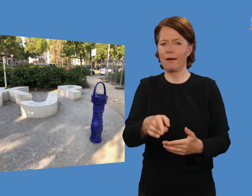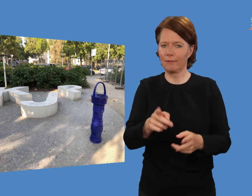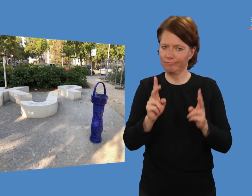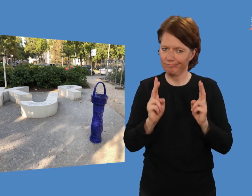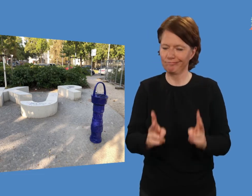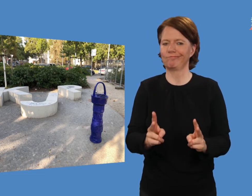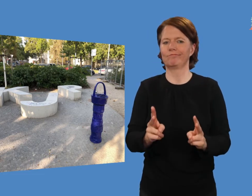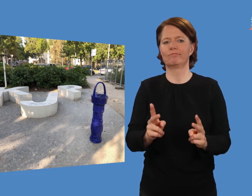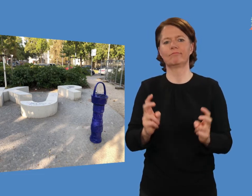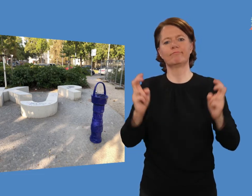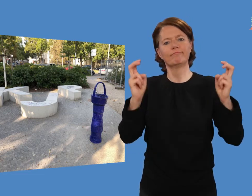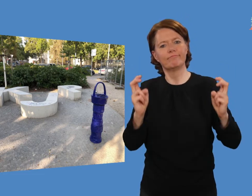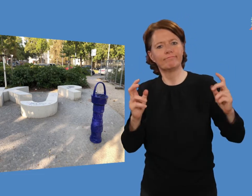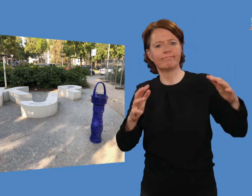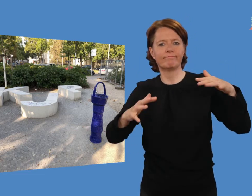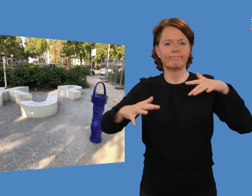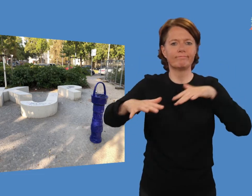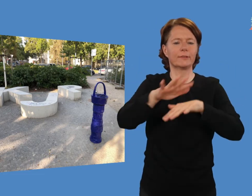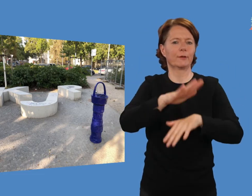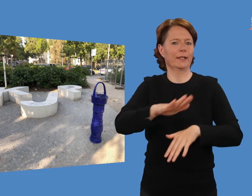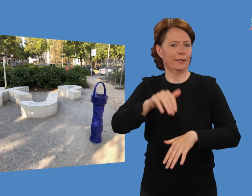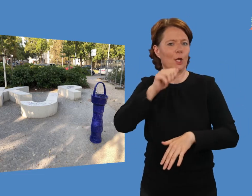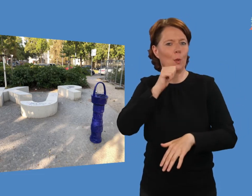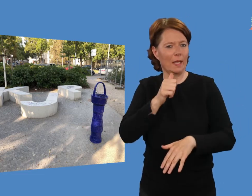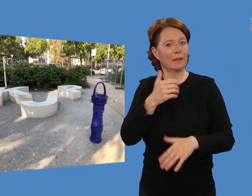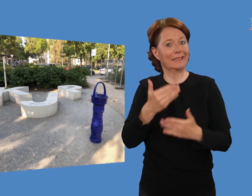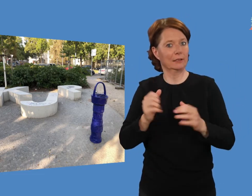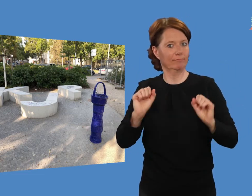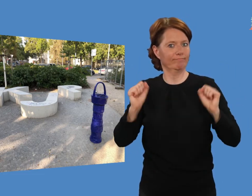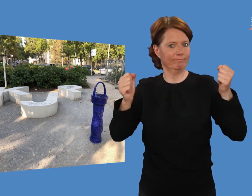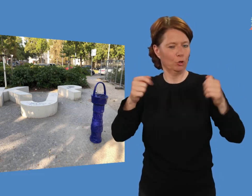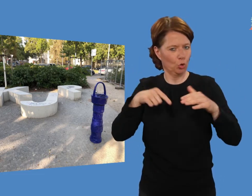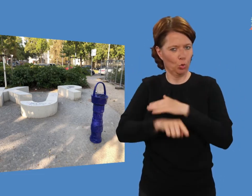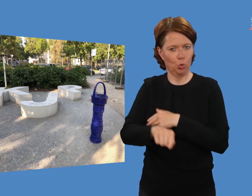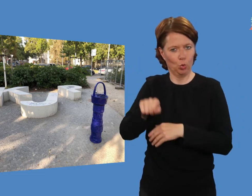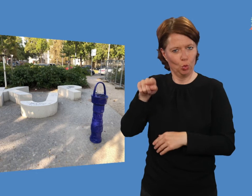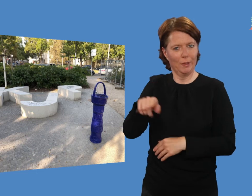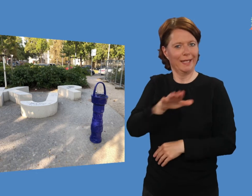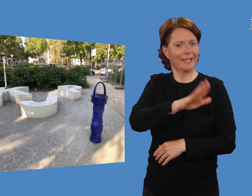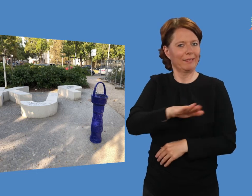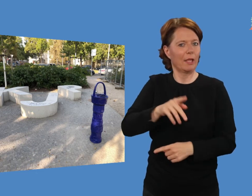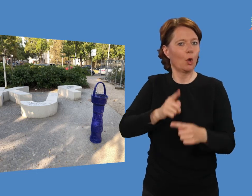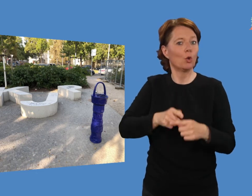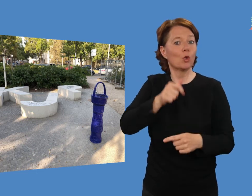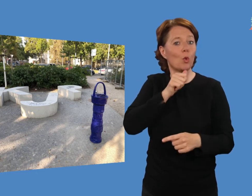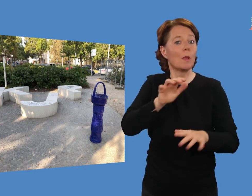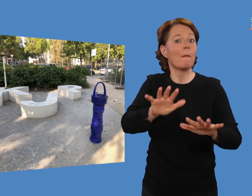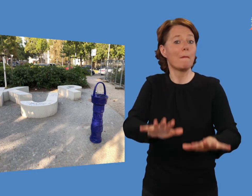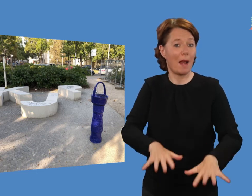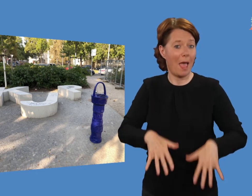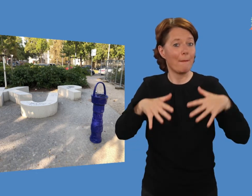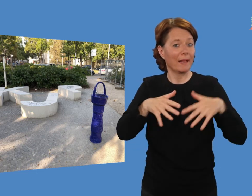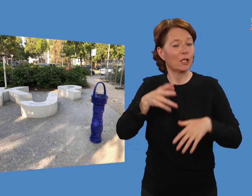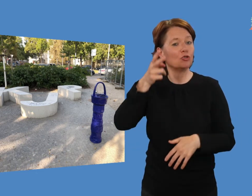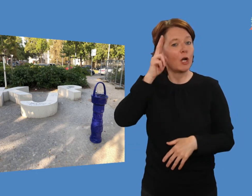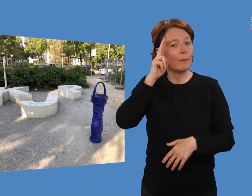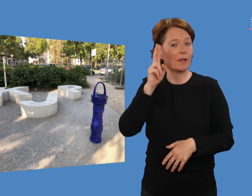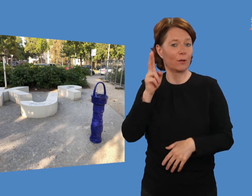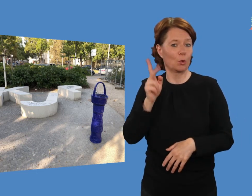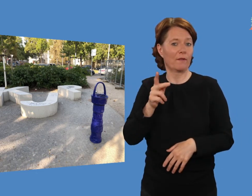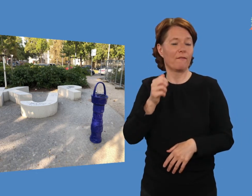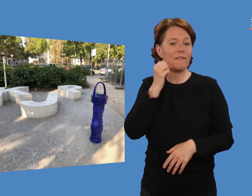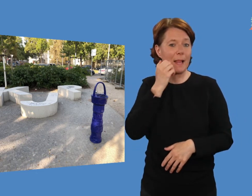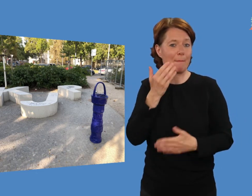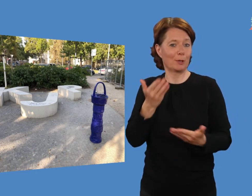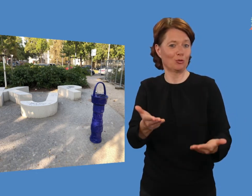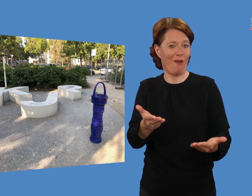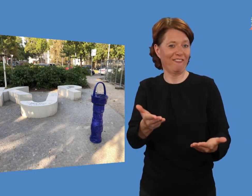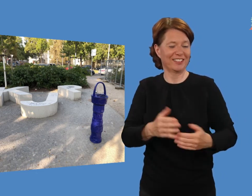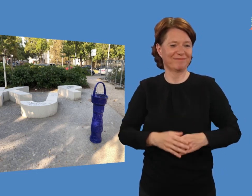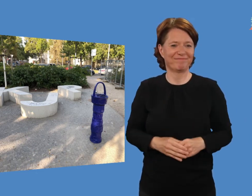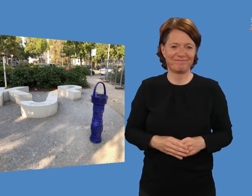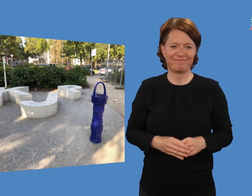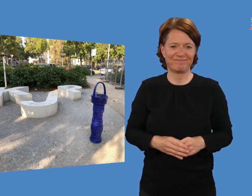diese Aufenthaltsinsel eine Gestaltung des Kinder- und Jugendparlaments Charlottenburg-Wilmersdorf ist.